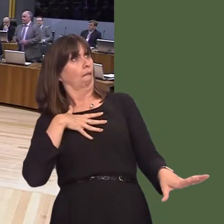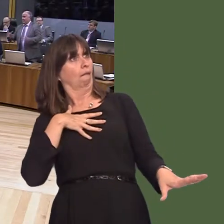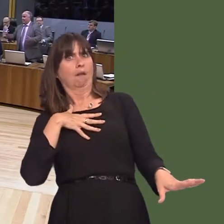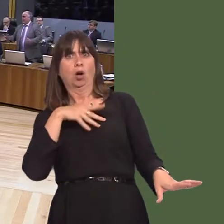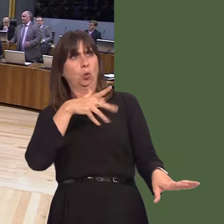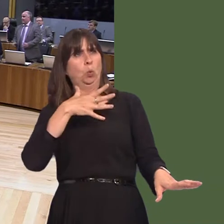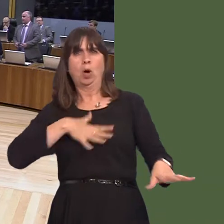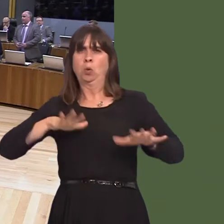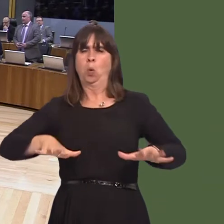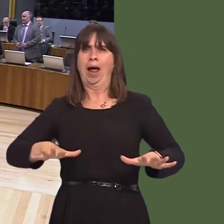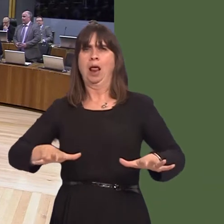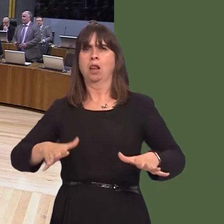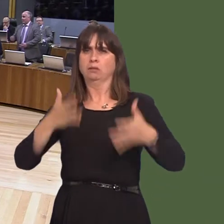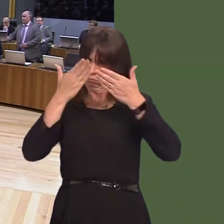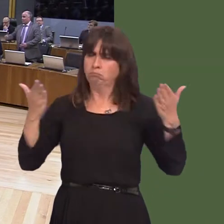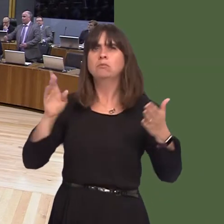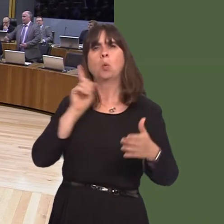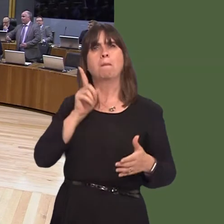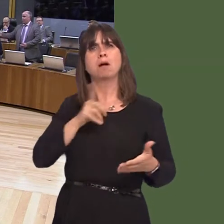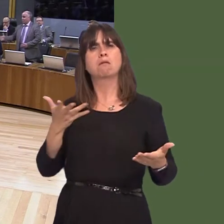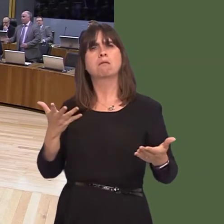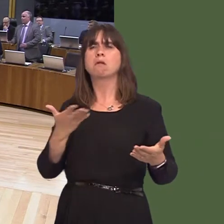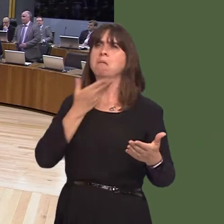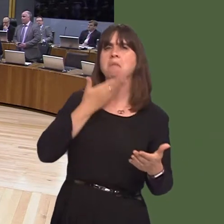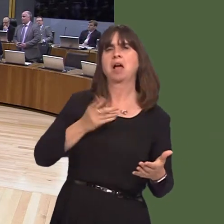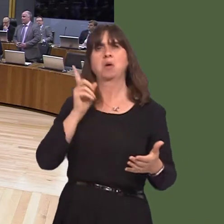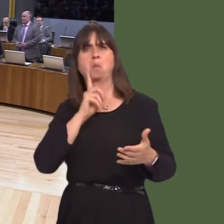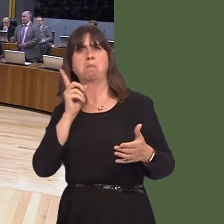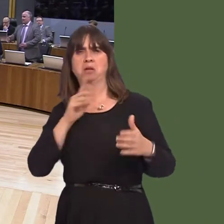feminine friendly country and allow pathways to every opportunity in Wales, irrespective